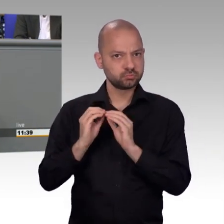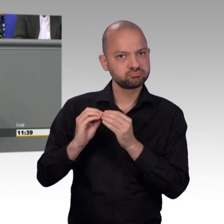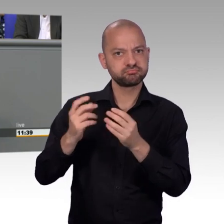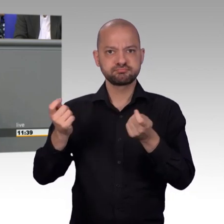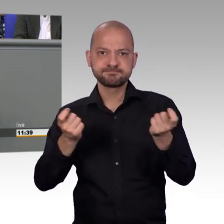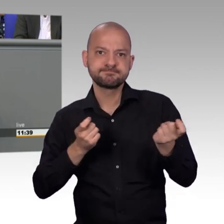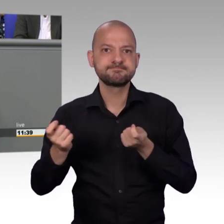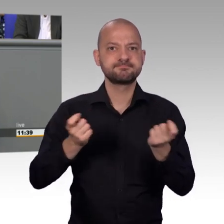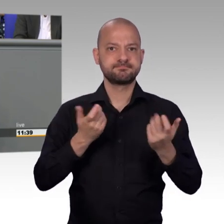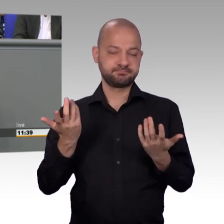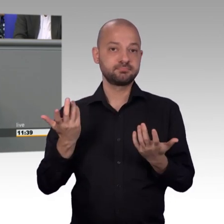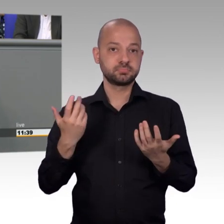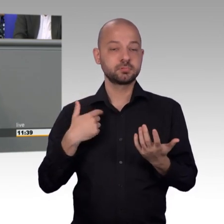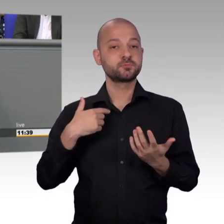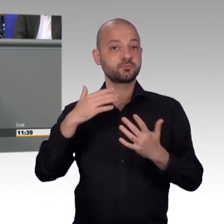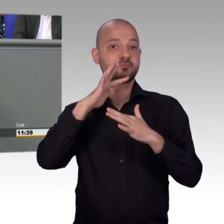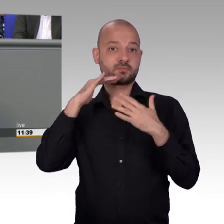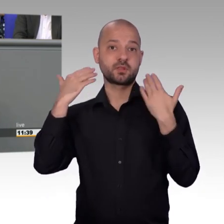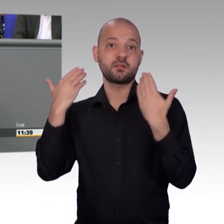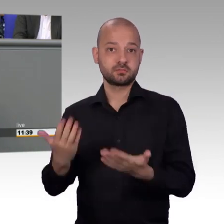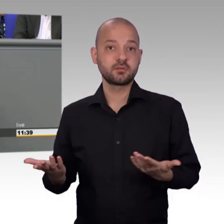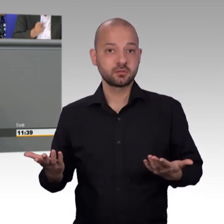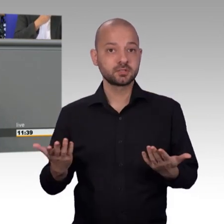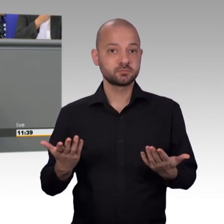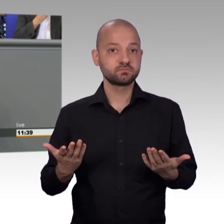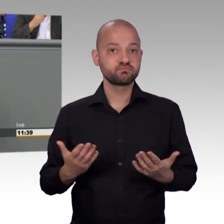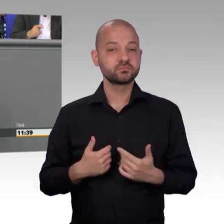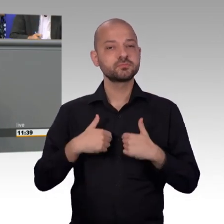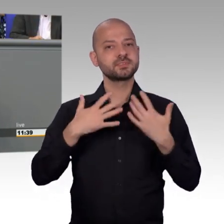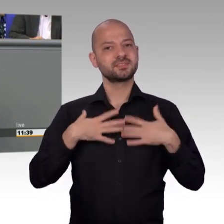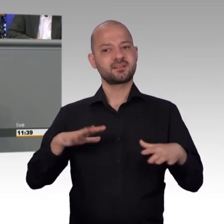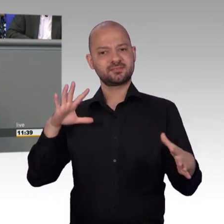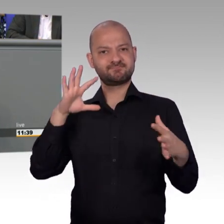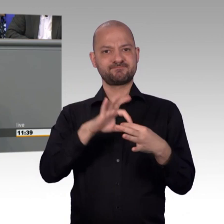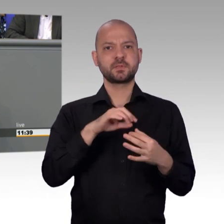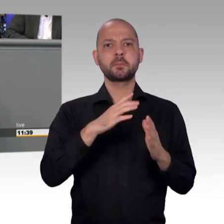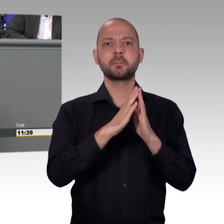Ich glaube wir haben da eine andere Auffassung. Für mich ist klar, dass auch die Anzahl der eigehenden Petitionen ein